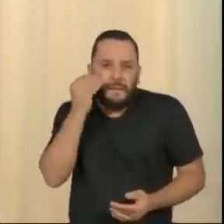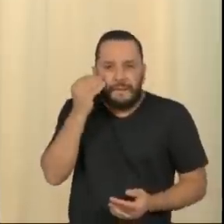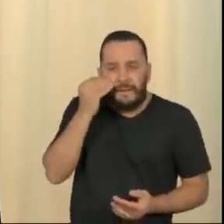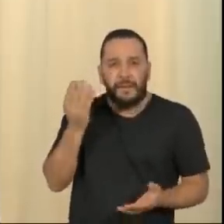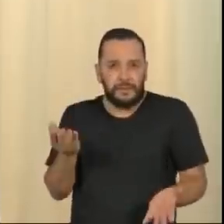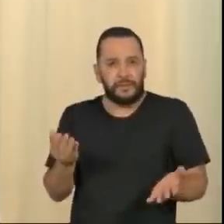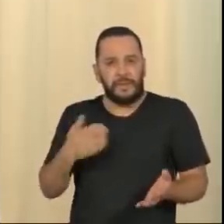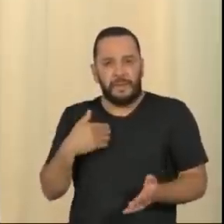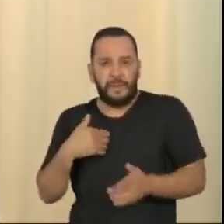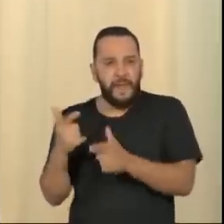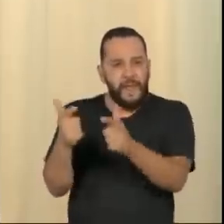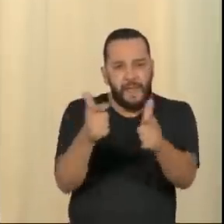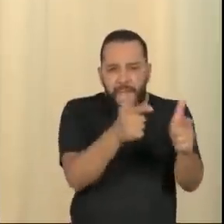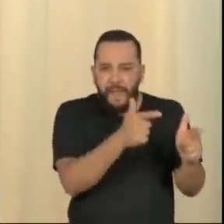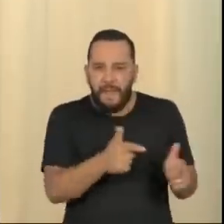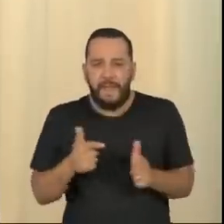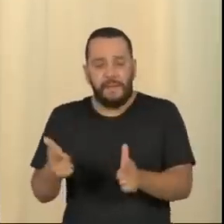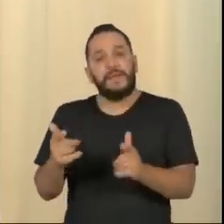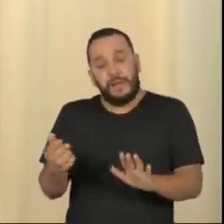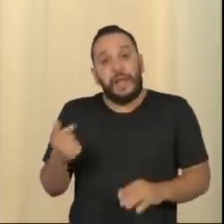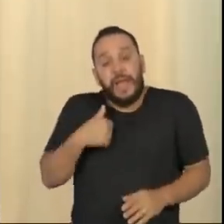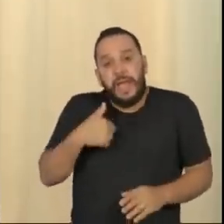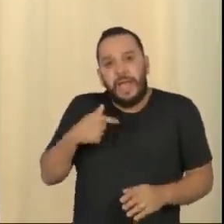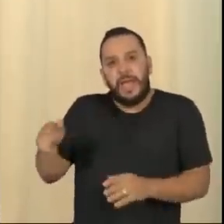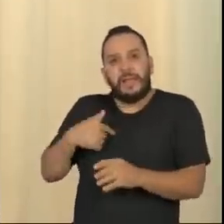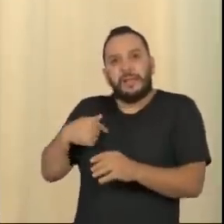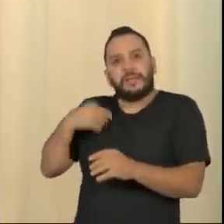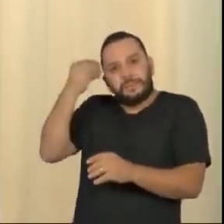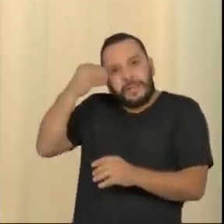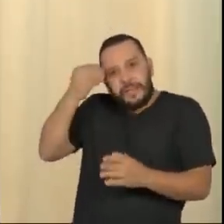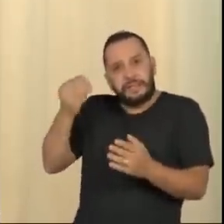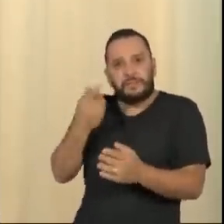Ele é um despreparado, está vendo que o chão está faltando no pé, e vai criar todos